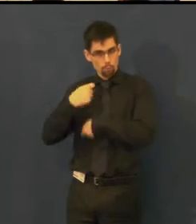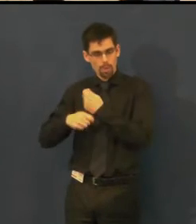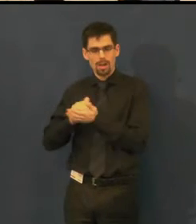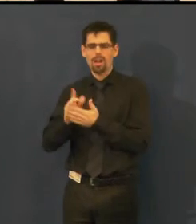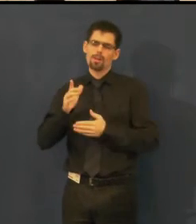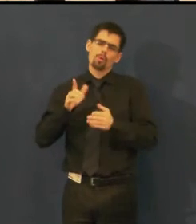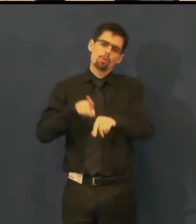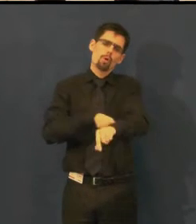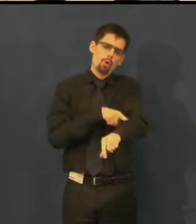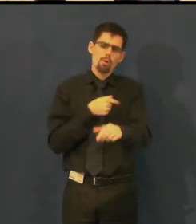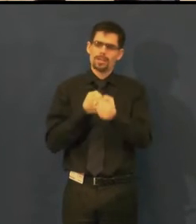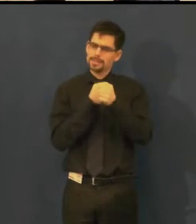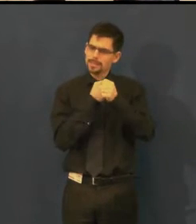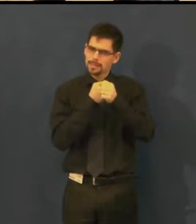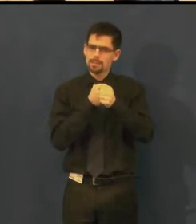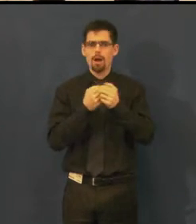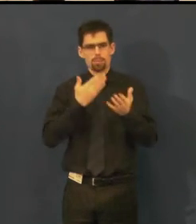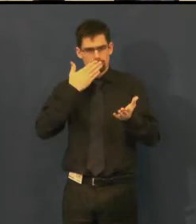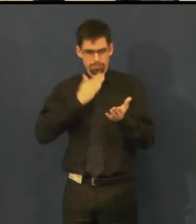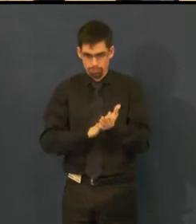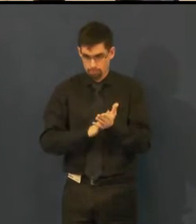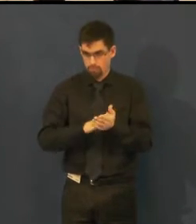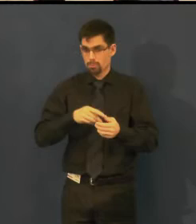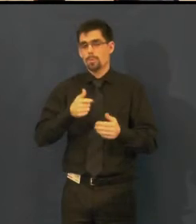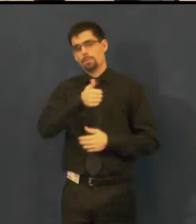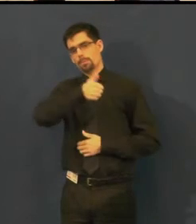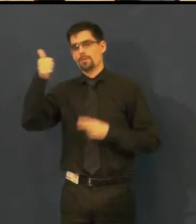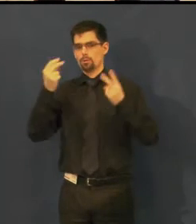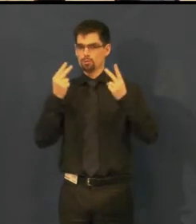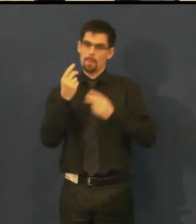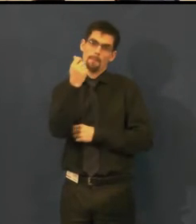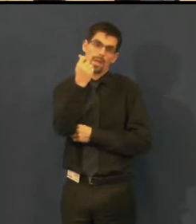Nejhlavnější bylo sehnat na to finance,